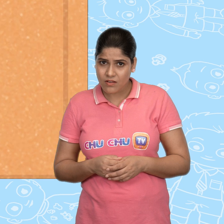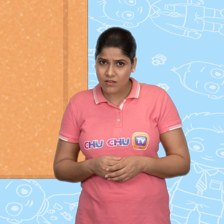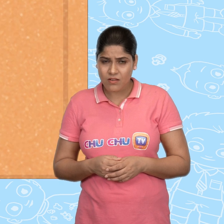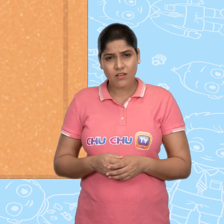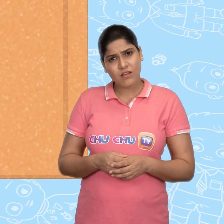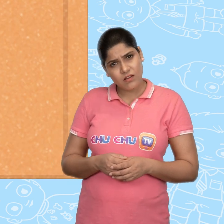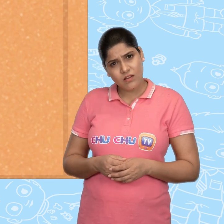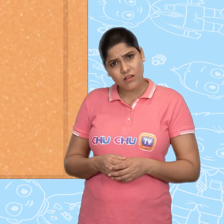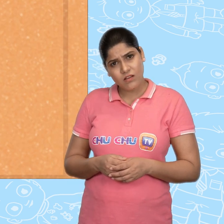हह?